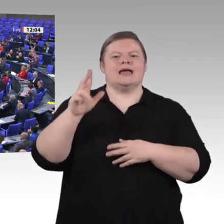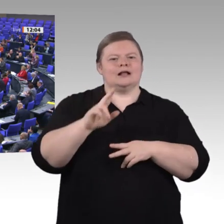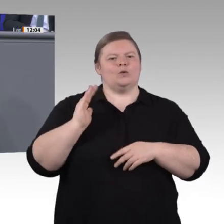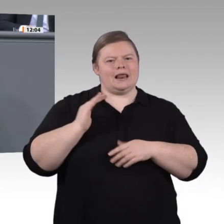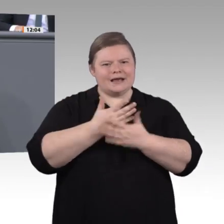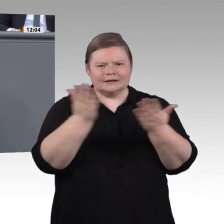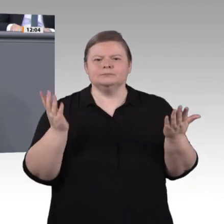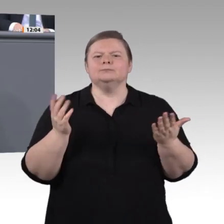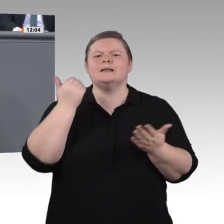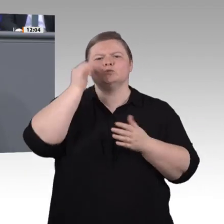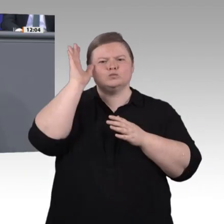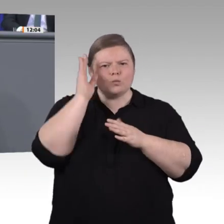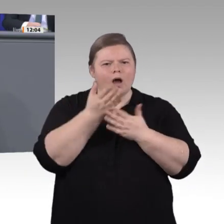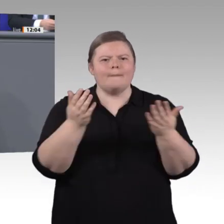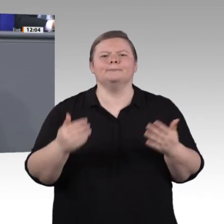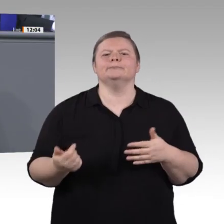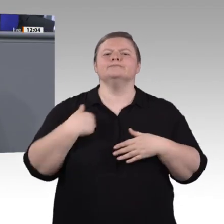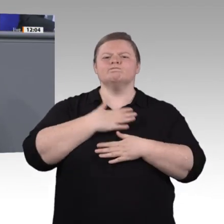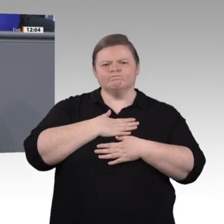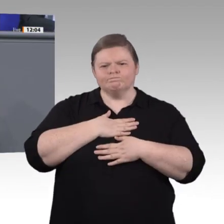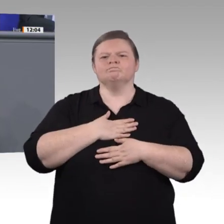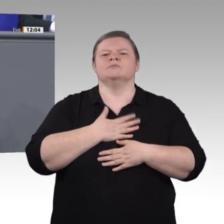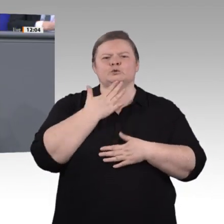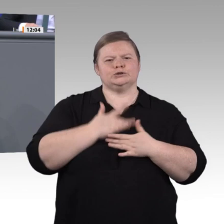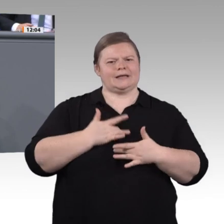Lassen Sie mich kurz zurückschauen. Im September 2018 wurde unsere Enquete